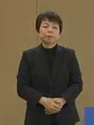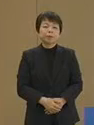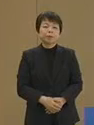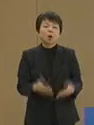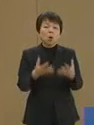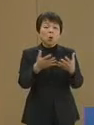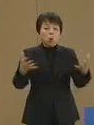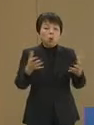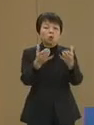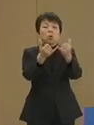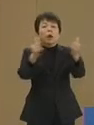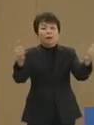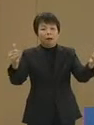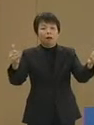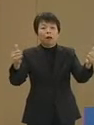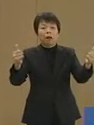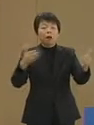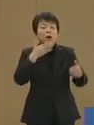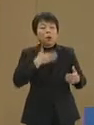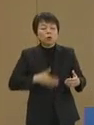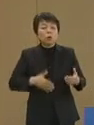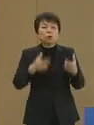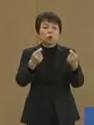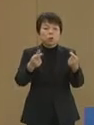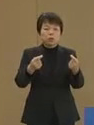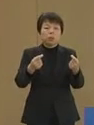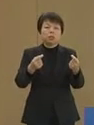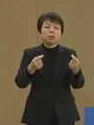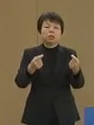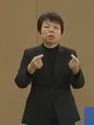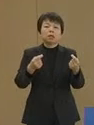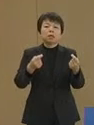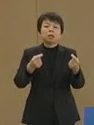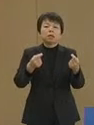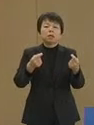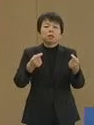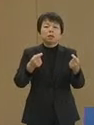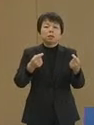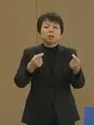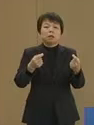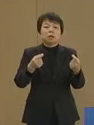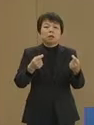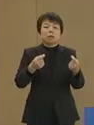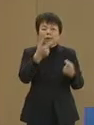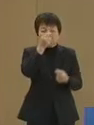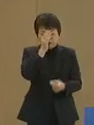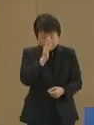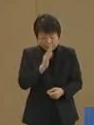多くの方がご存じのように あ 失礼いたしました